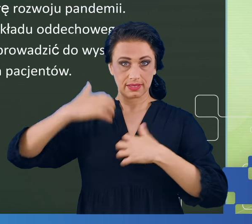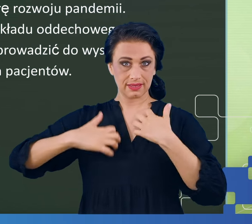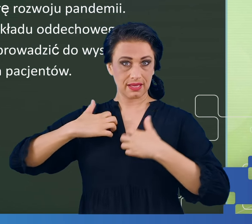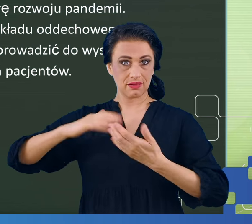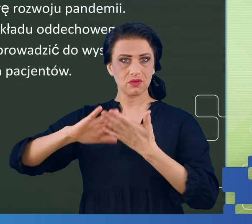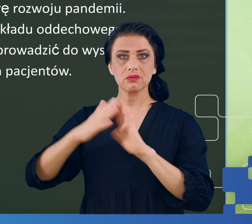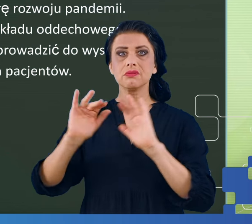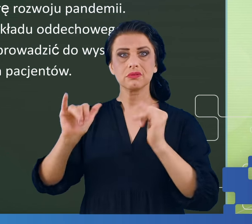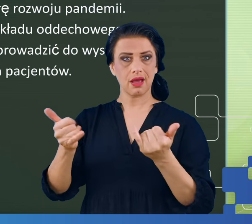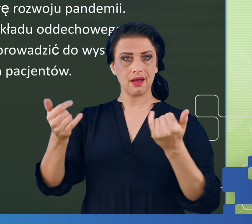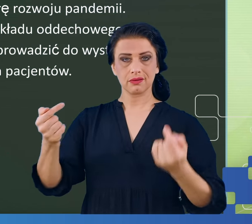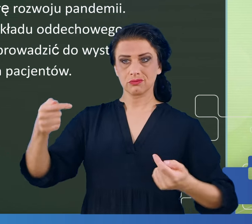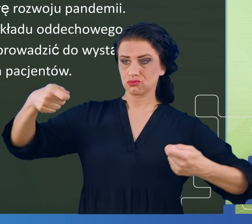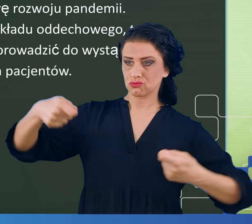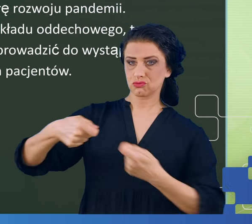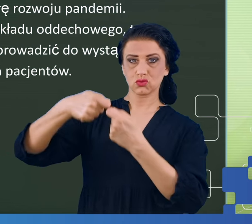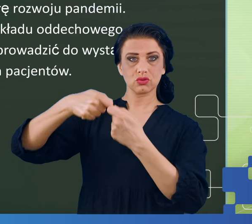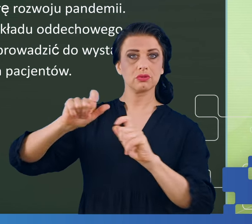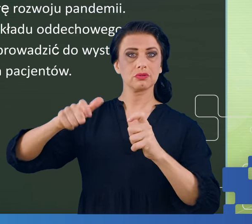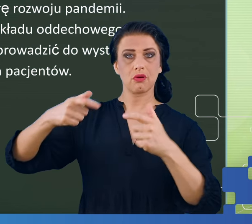w takim potocznym tego rozumowaniu.